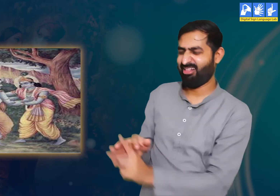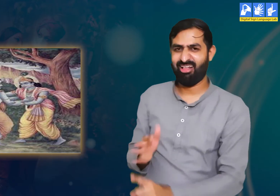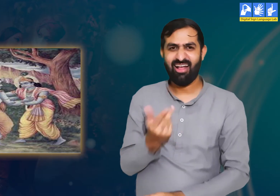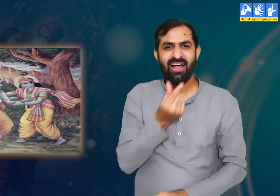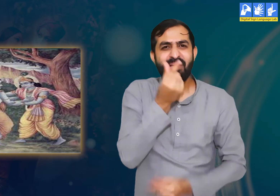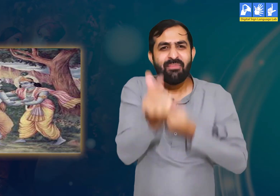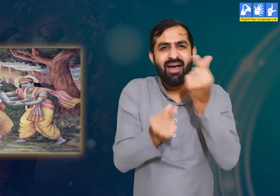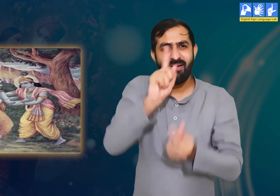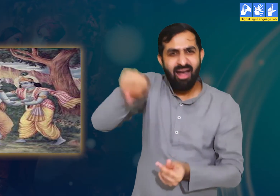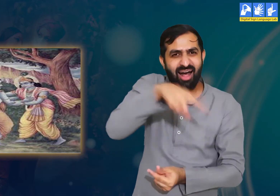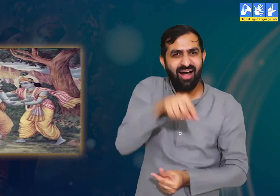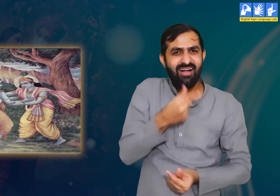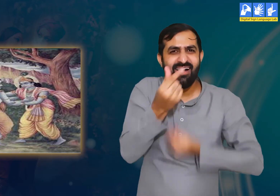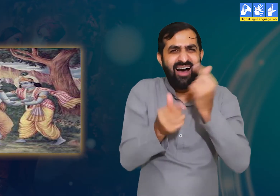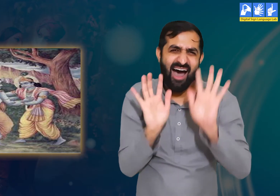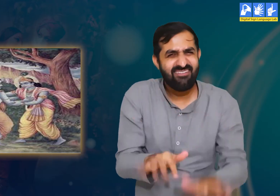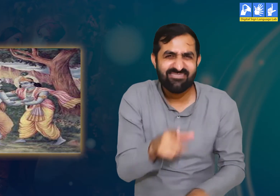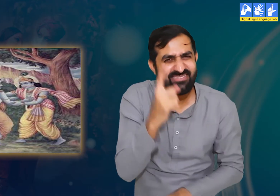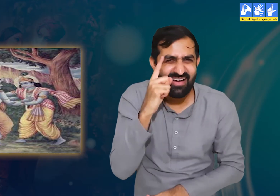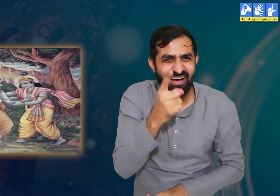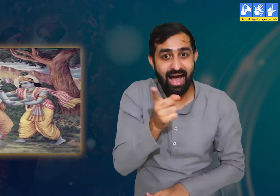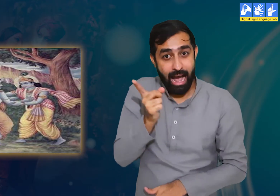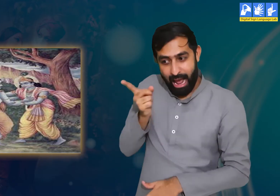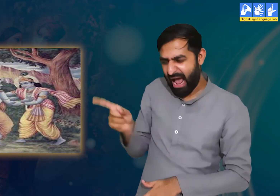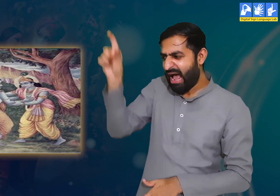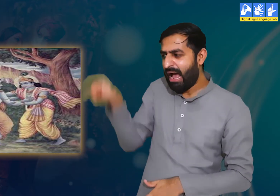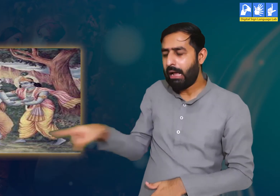और हमने आपसे जिस लहजे में बात की वो बिल्कुल भी उचित नहीं था।